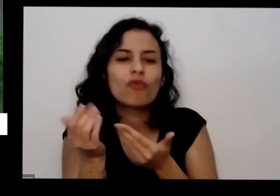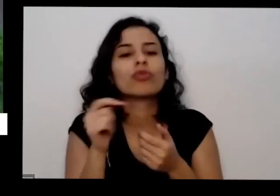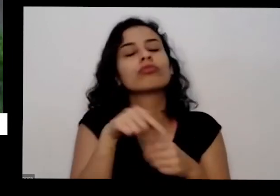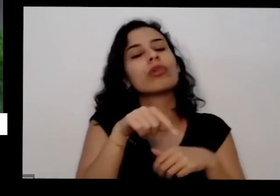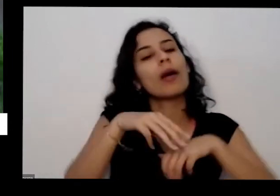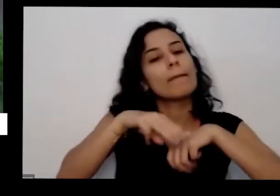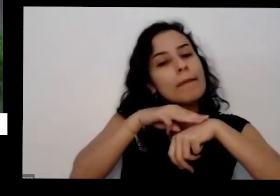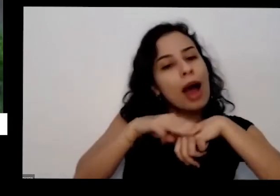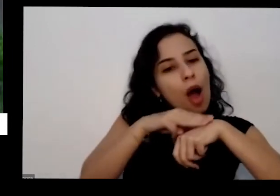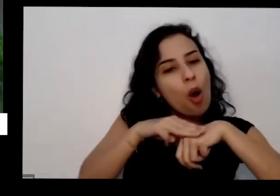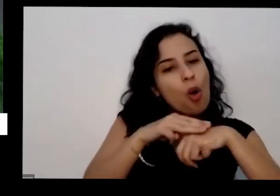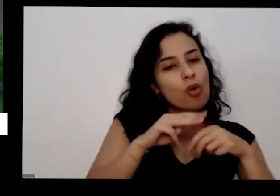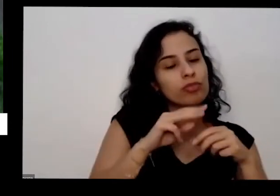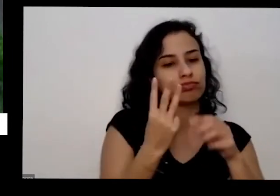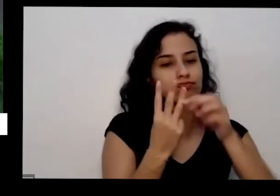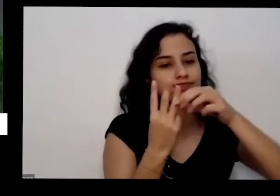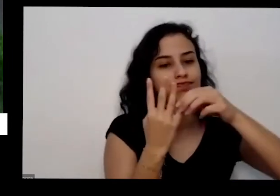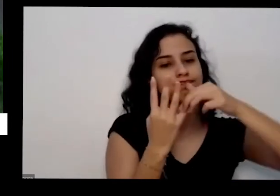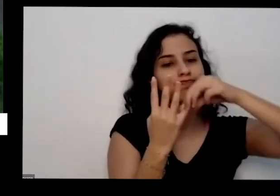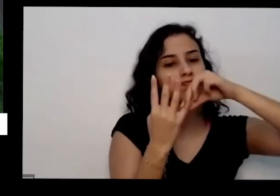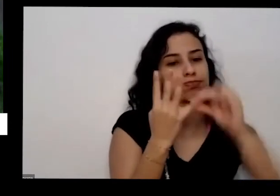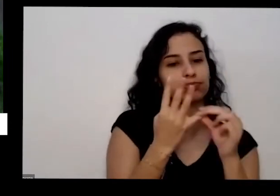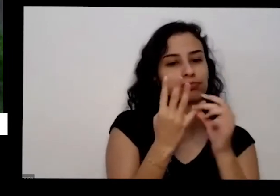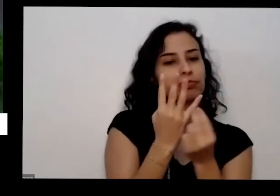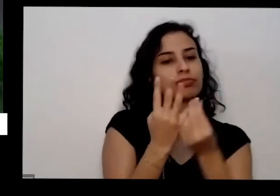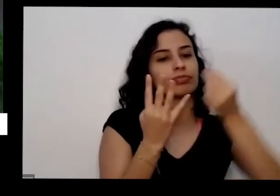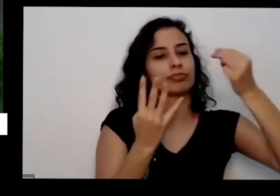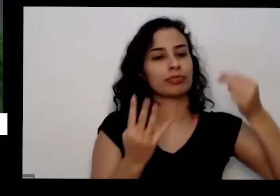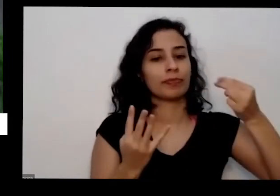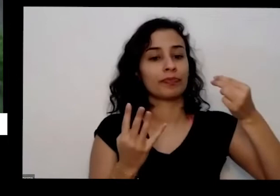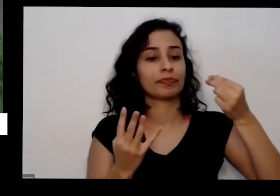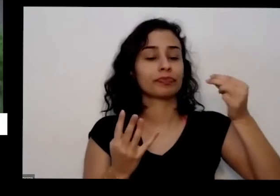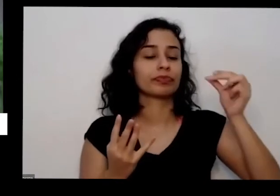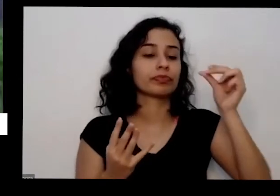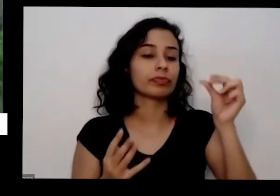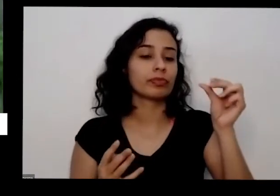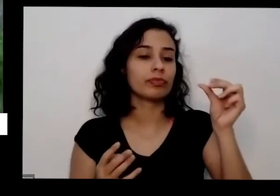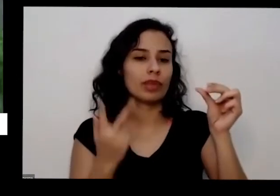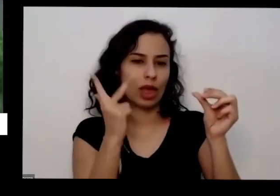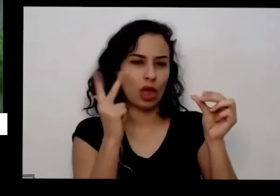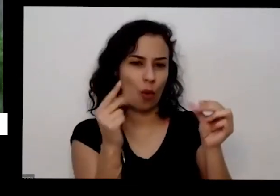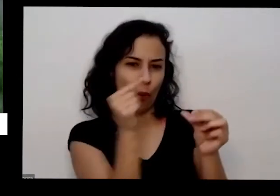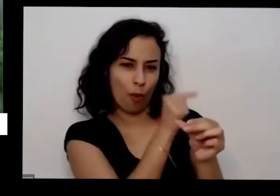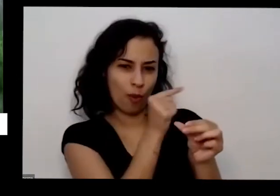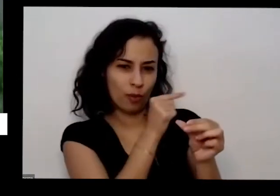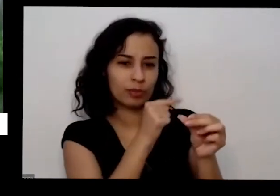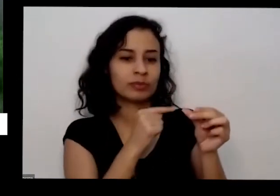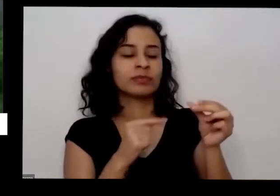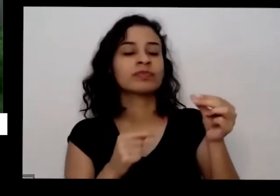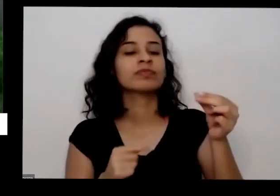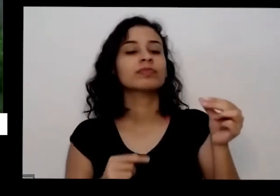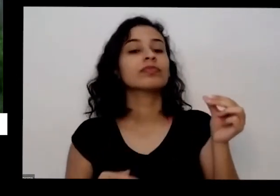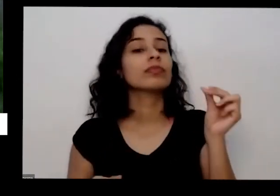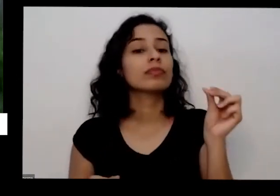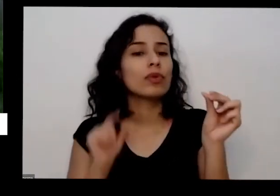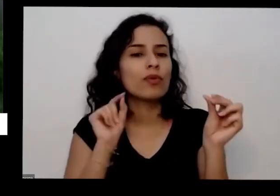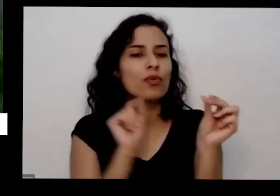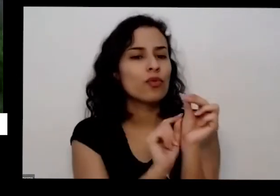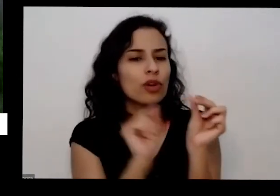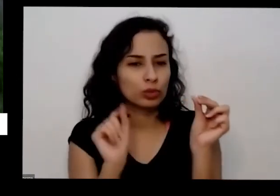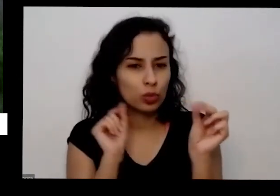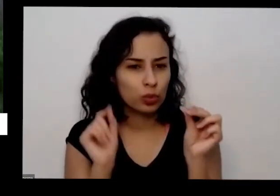pegar um aqui mostrar como eu falei tira tio tira o carinho Oi tá aqui na minha mão aí isso teve